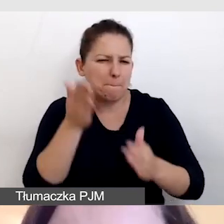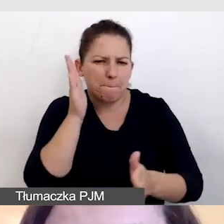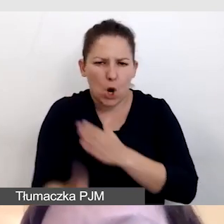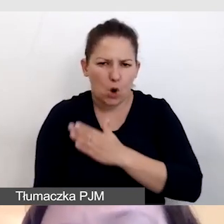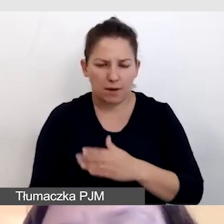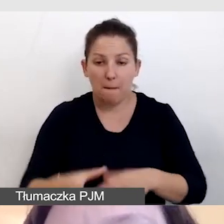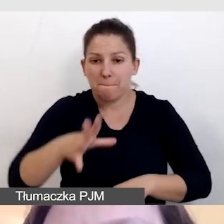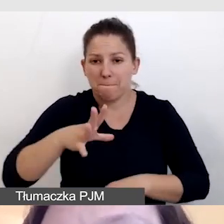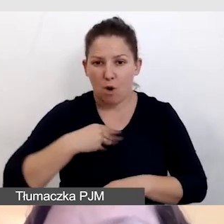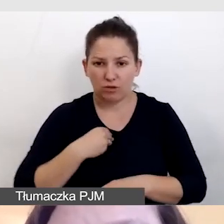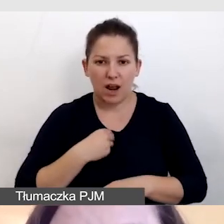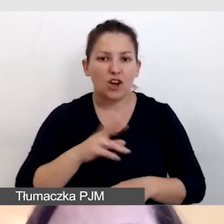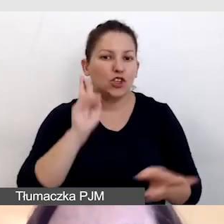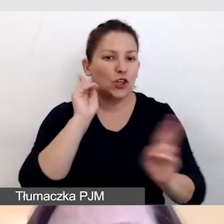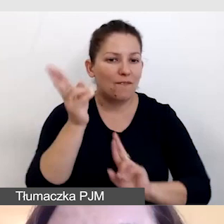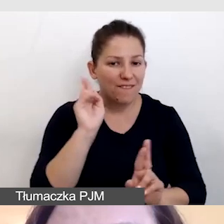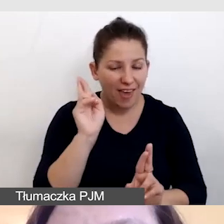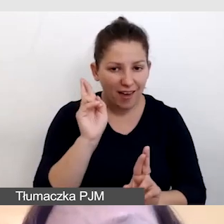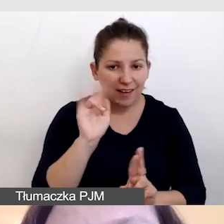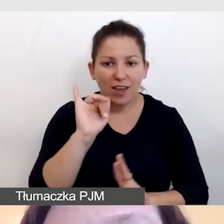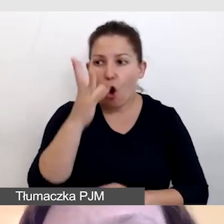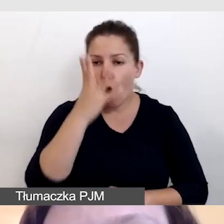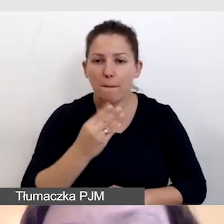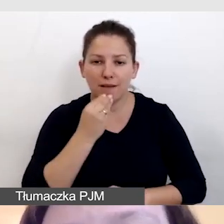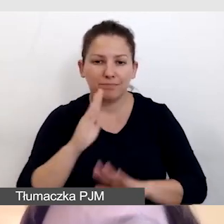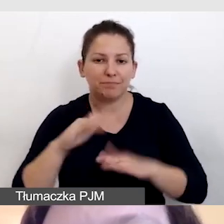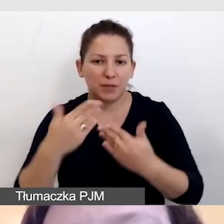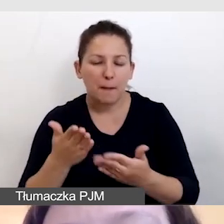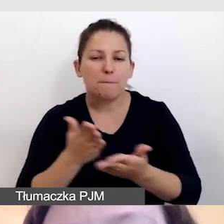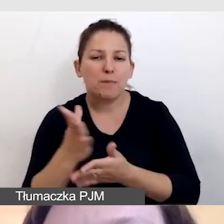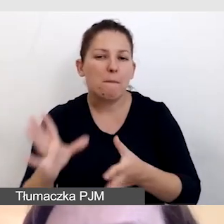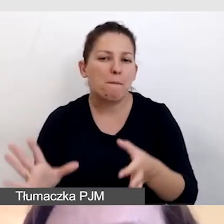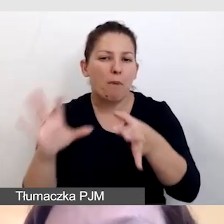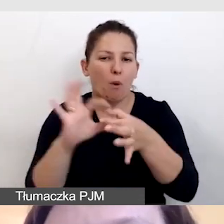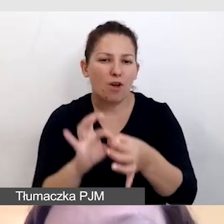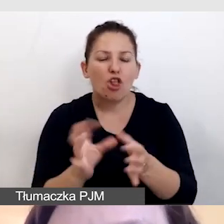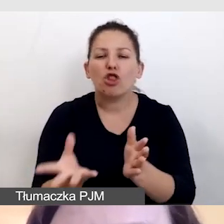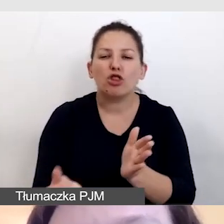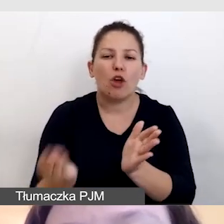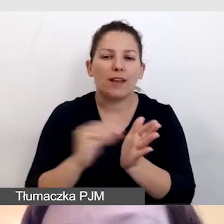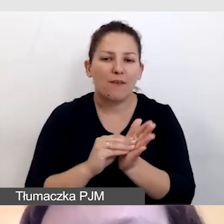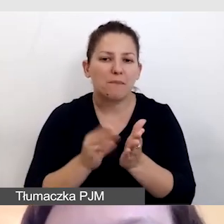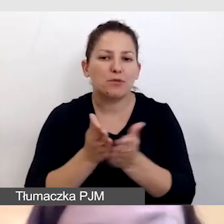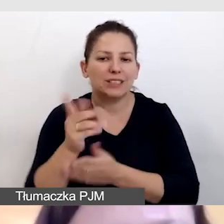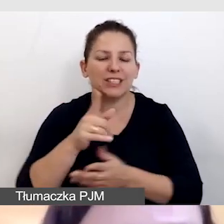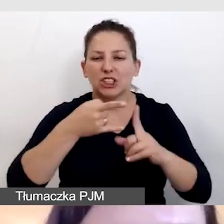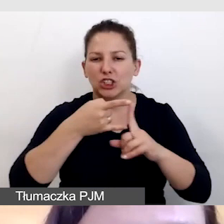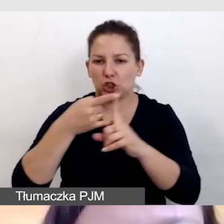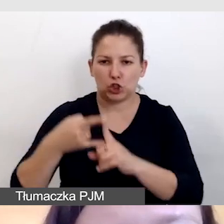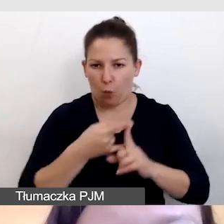możemy dźwięk i obraz podać przez połączenie dodatkowe przez ZOOM.